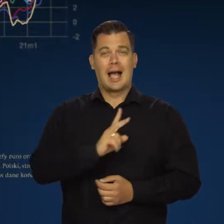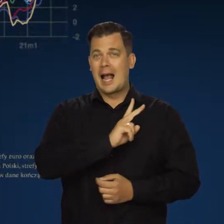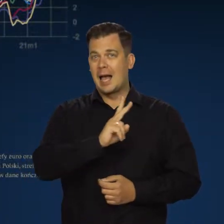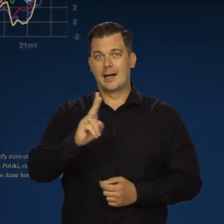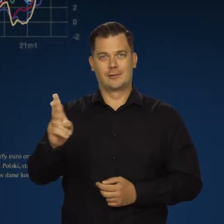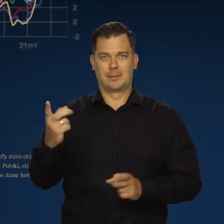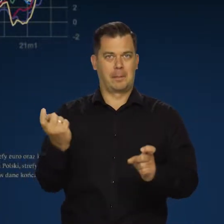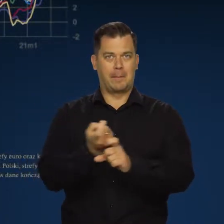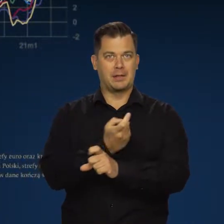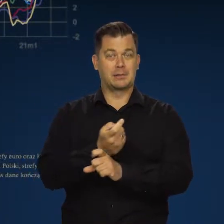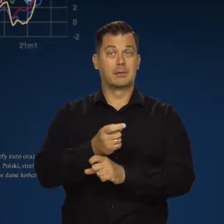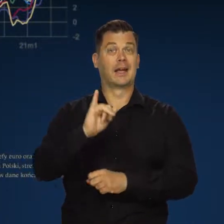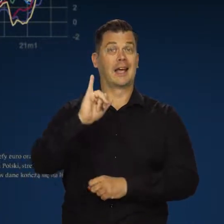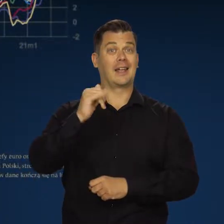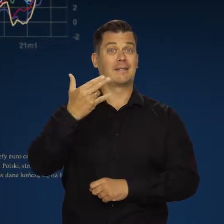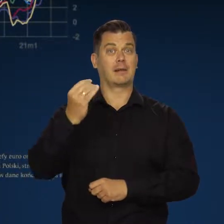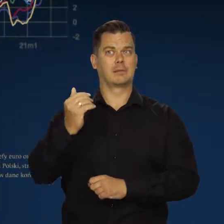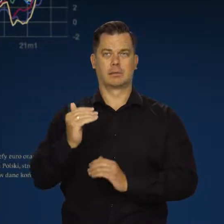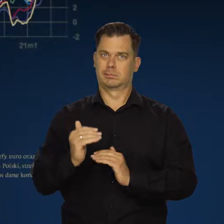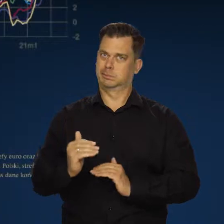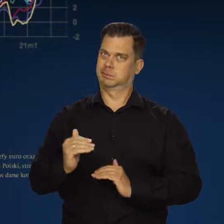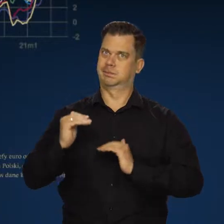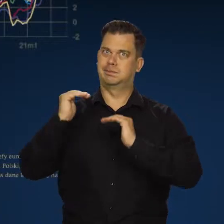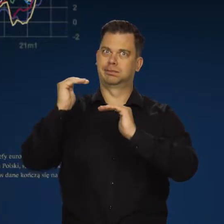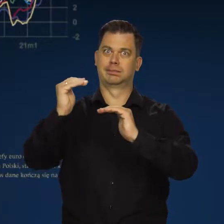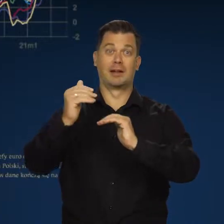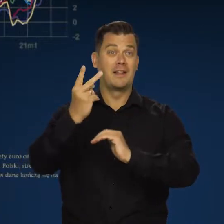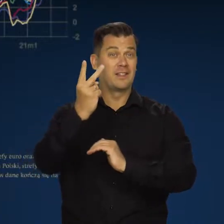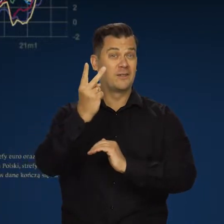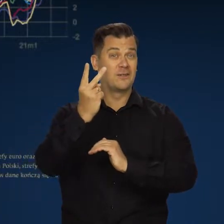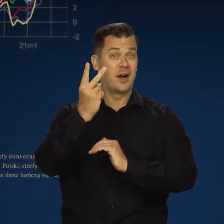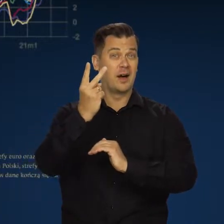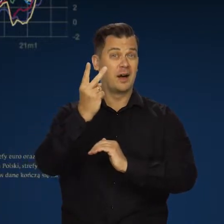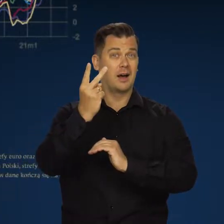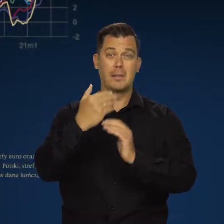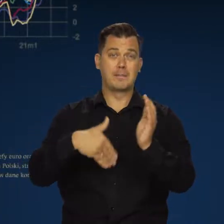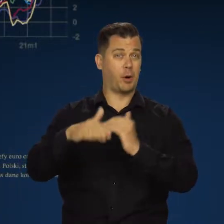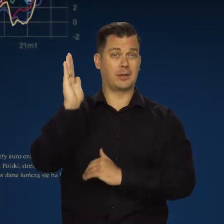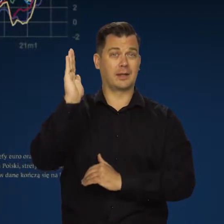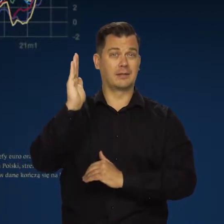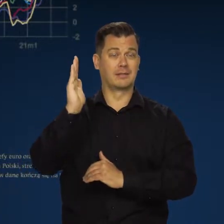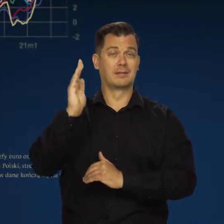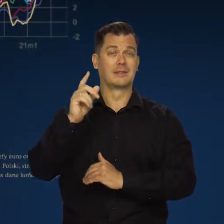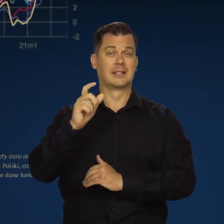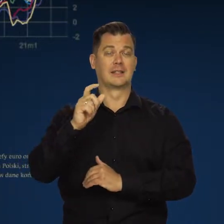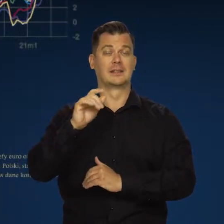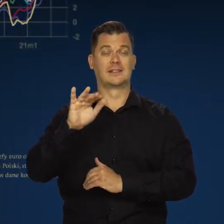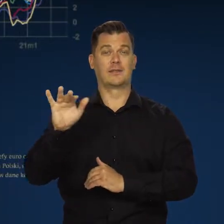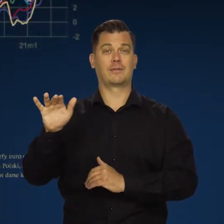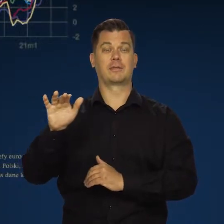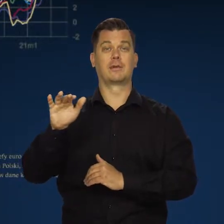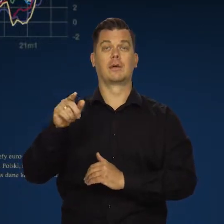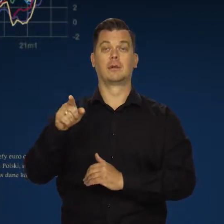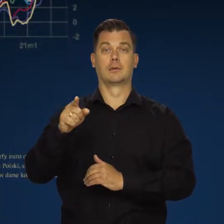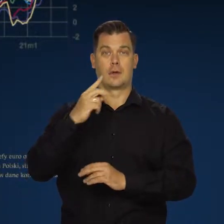we wszystkich krajach naszego regionu inflacja jest kilkunastoprocentowa, dwucyfrowa, a w krajach bałtyckich, które posiadają euro,